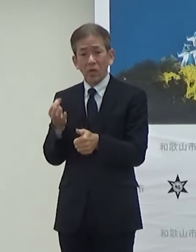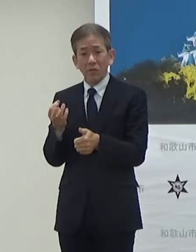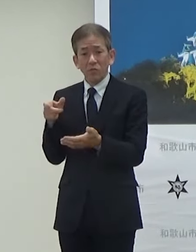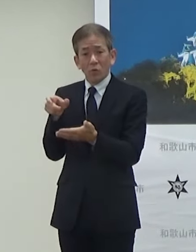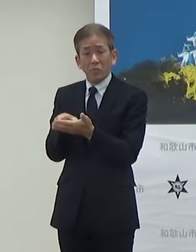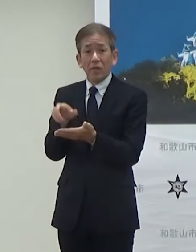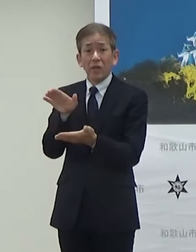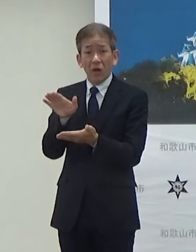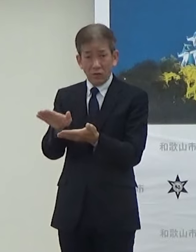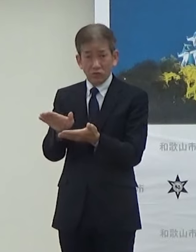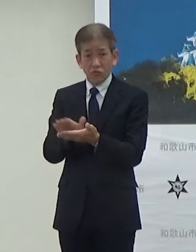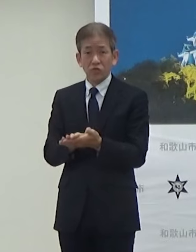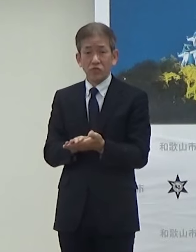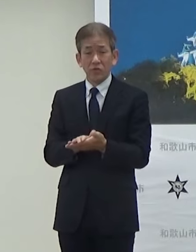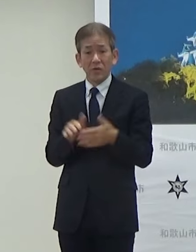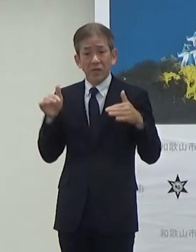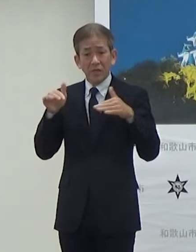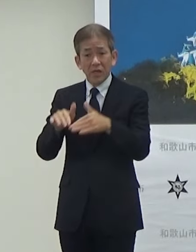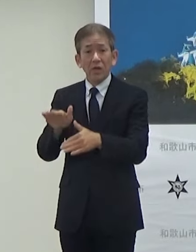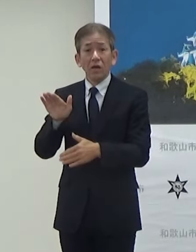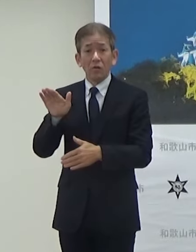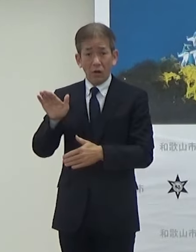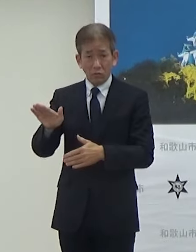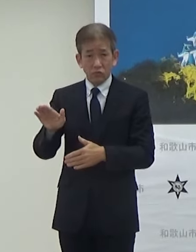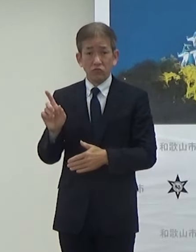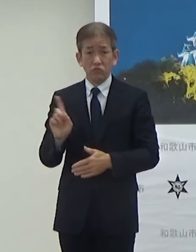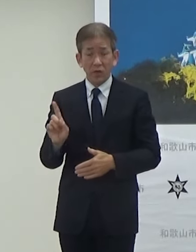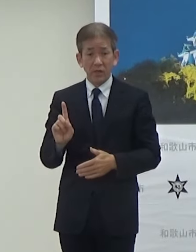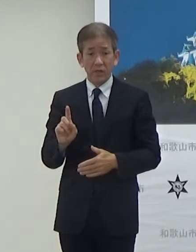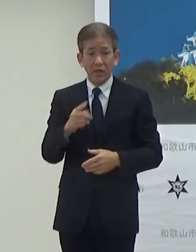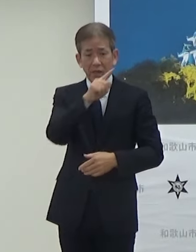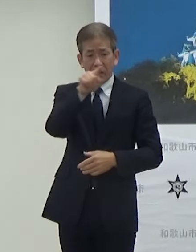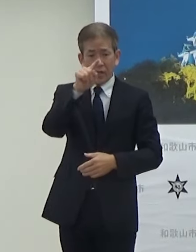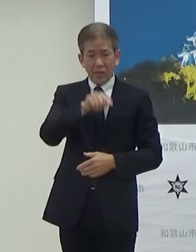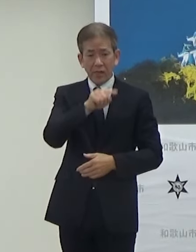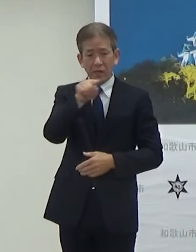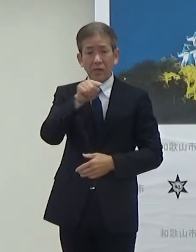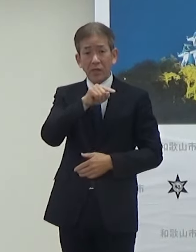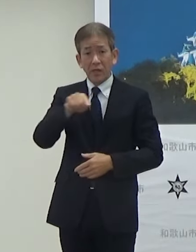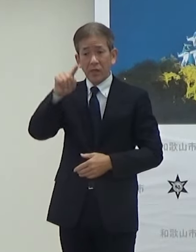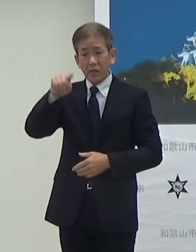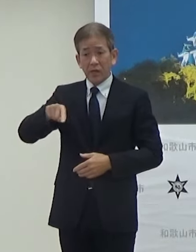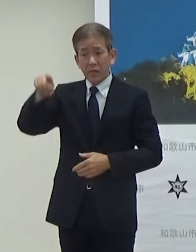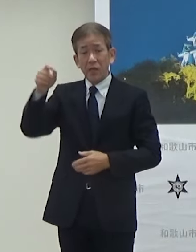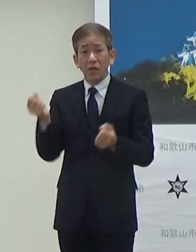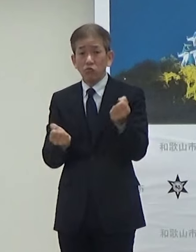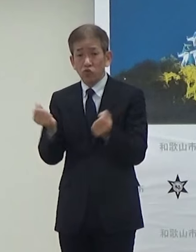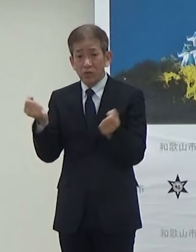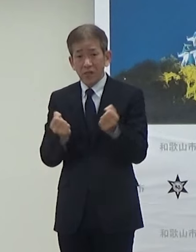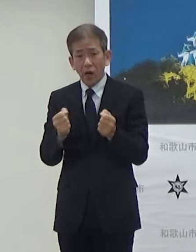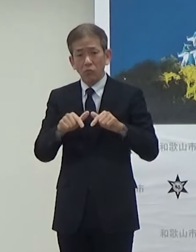非常に人気が高いんですけどEV車の普及をさらに促進したいと